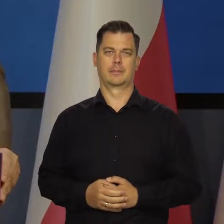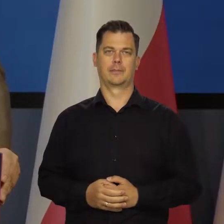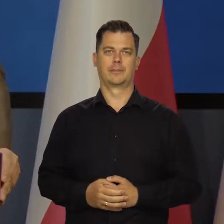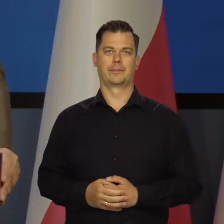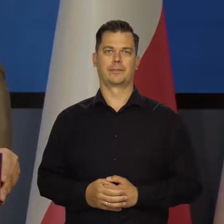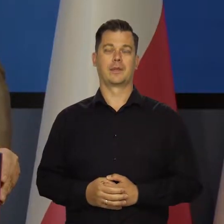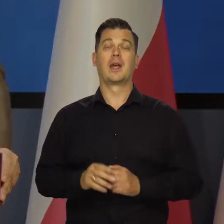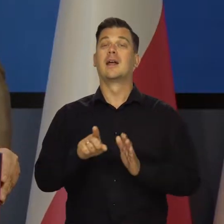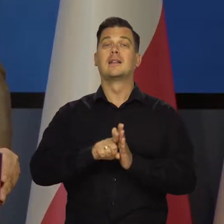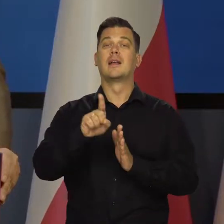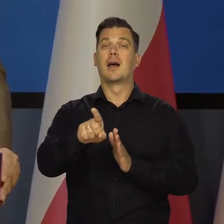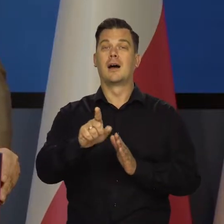Szczególnie dla tych,